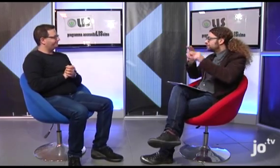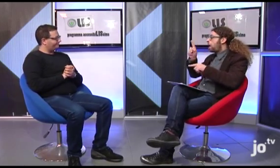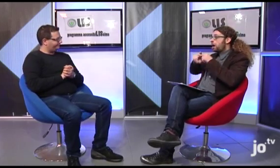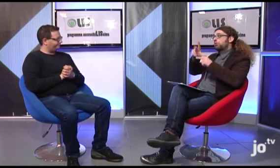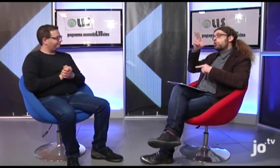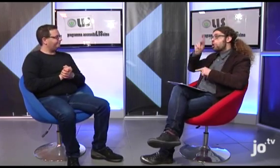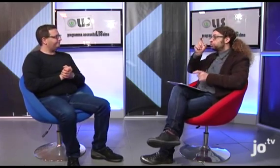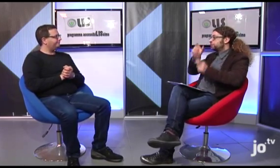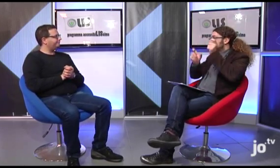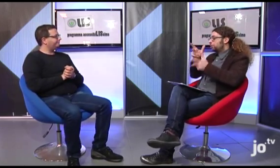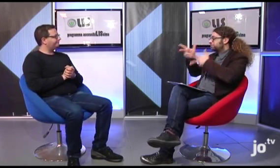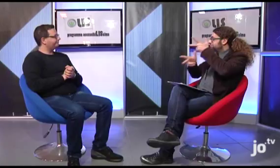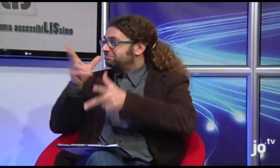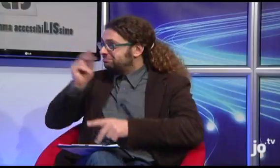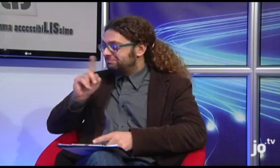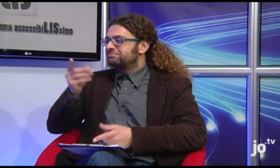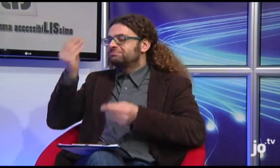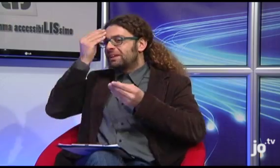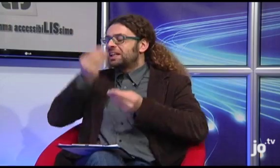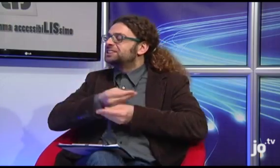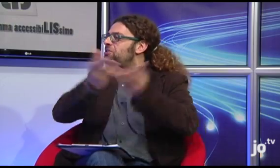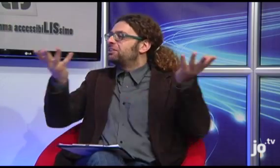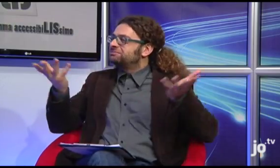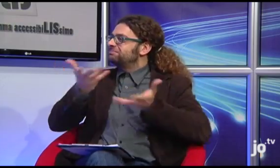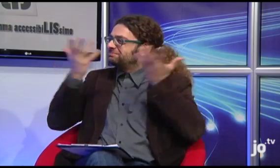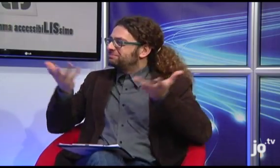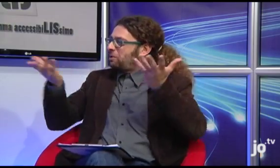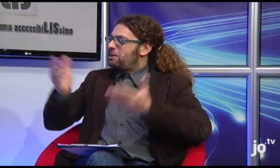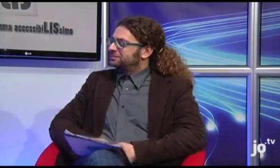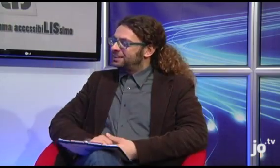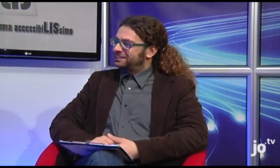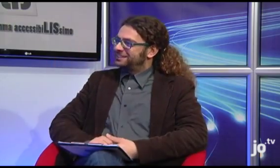In conclusione, c'è una riflessione che vorresti condividere con i nostri telespettatori anche con chi non conosce le persone sorde segnanti?